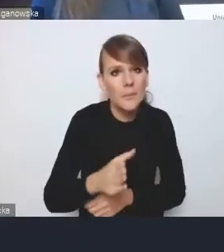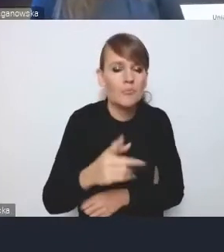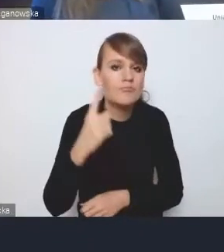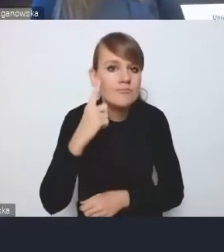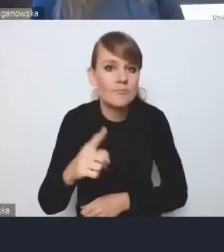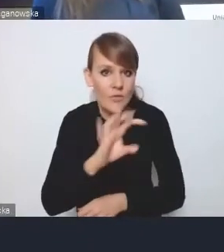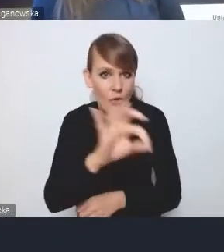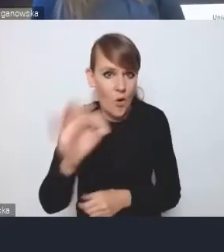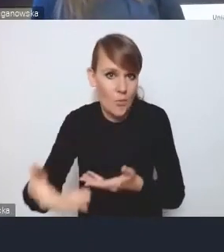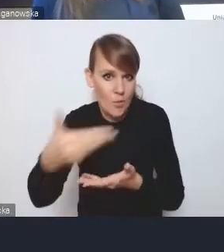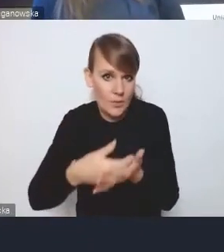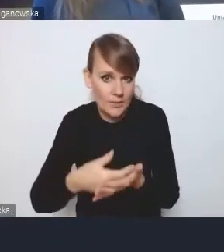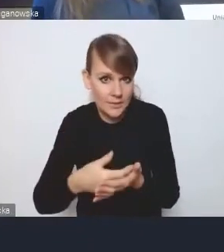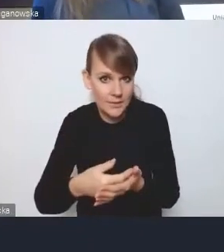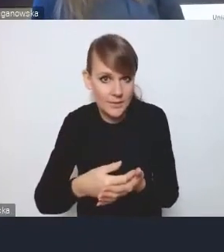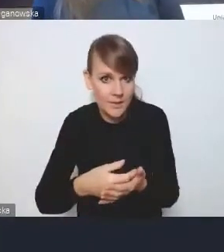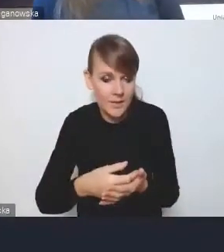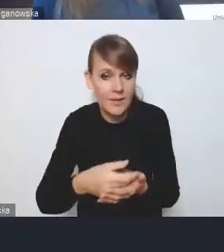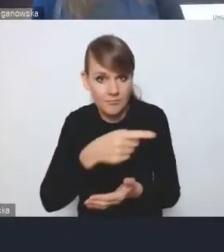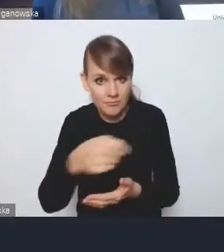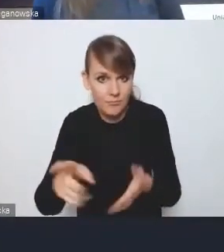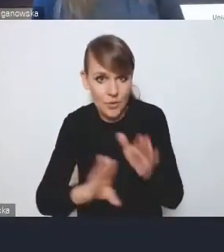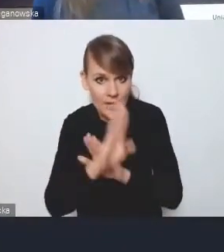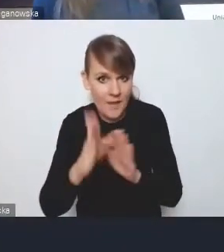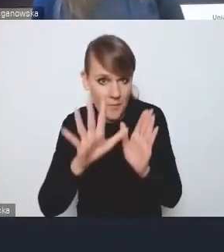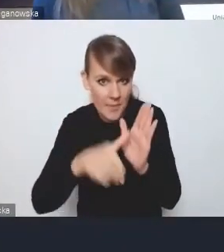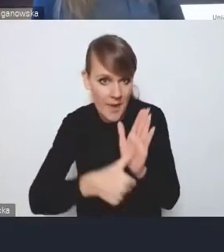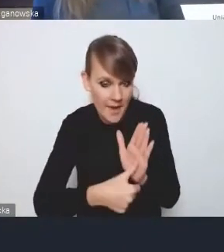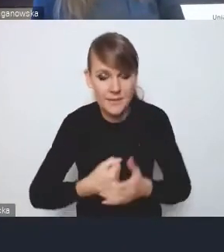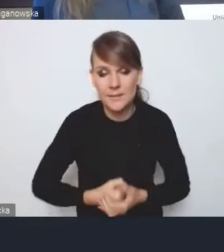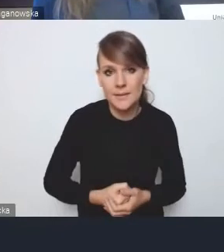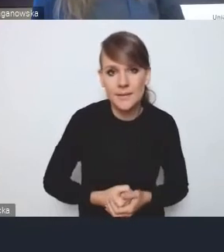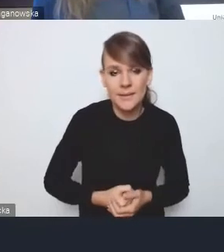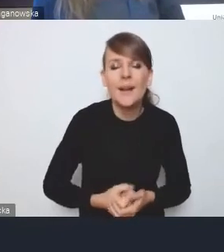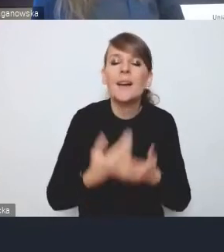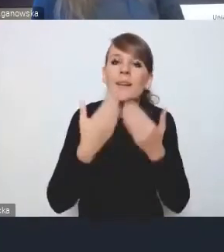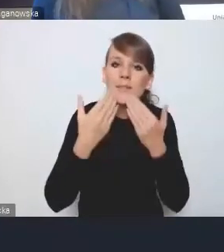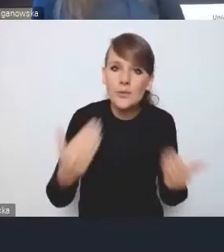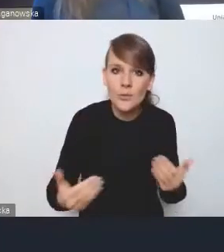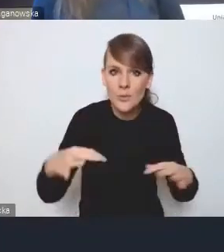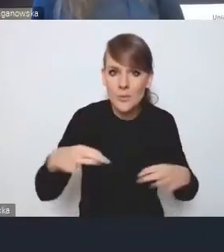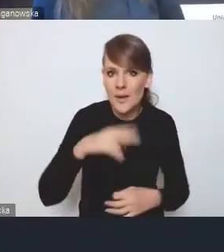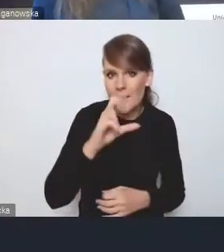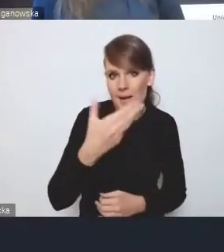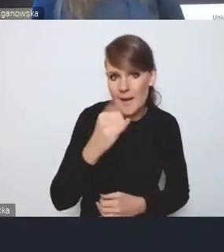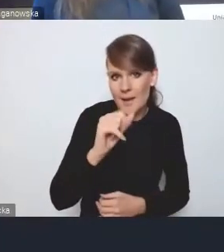państwo, mam na myśli przedstawiciele miast, więc bardzo dziękuję panu Kamilowi za tę wypowiedź.